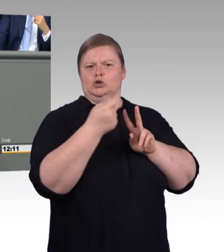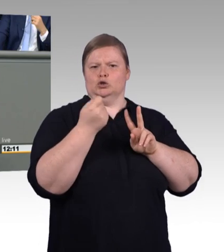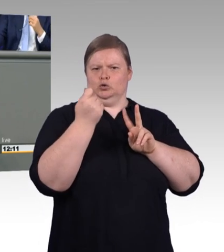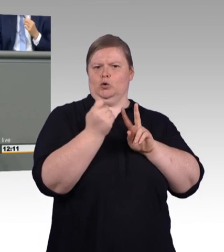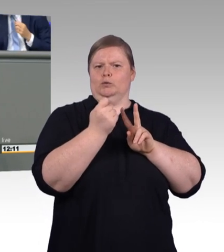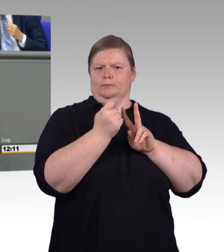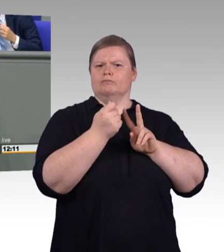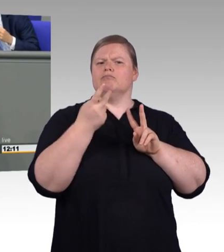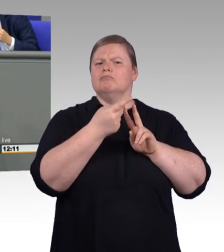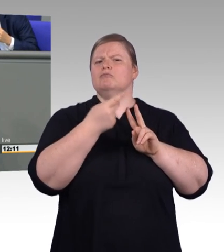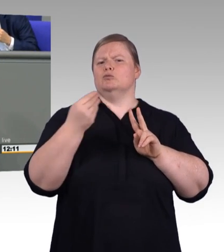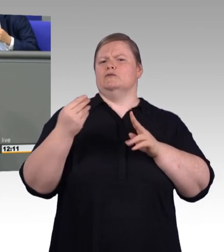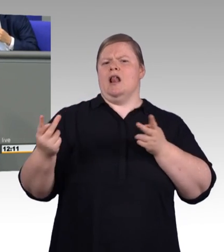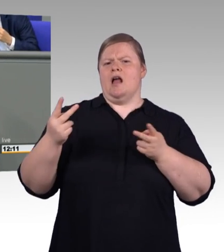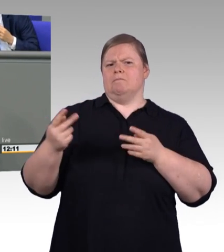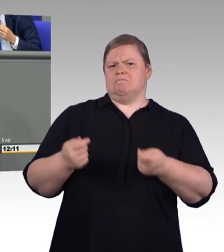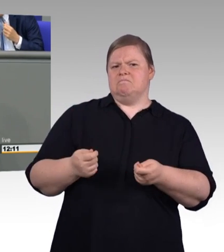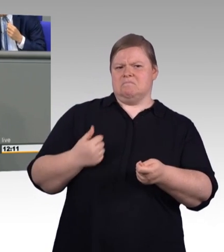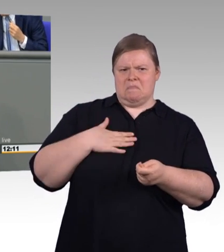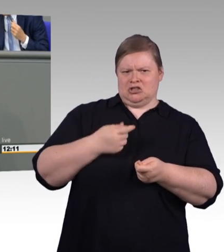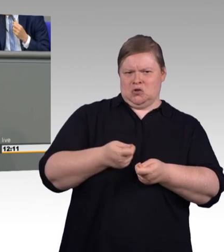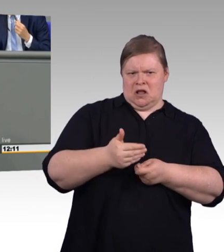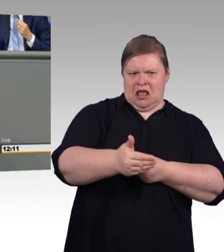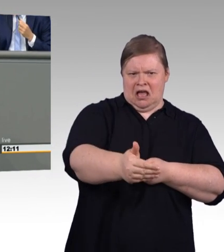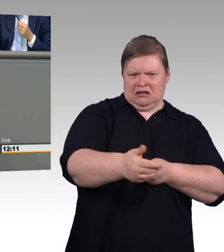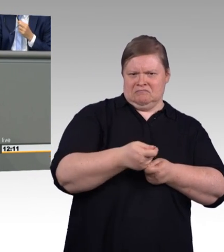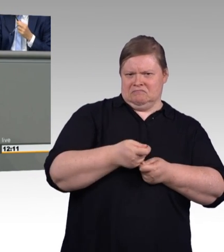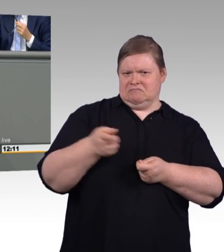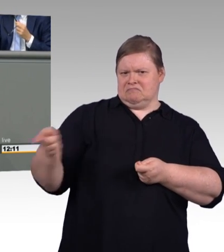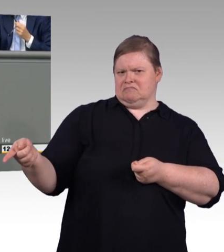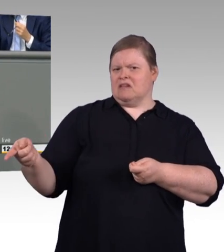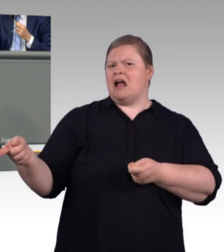Und dazu gehört halt auch die Bezeichnung. Und, lieber Kollege Brandenburg,